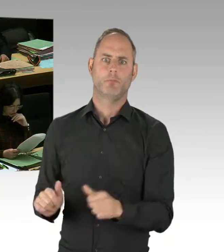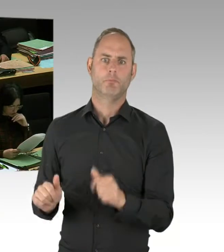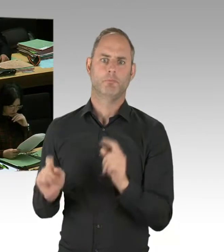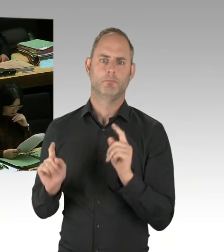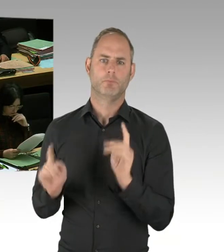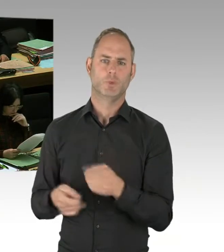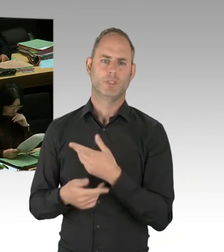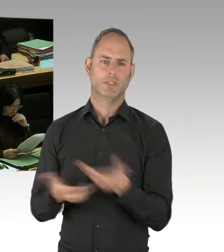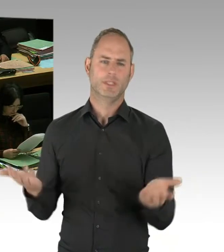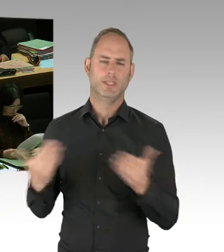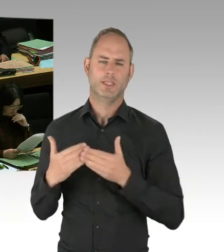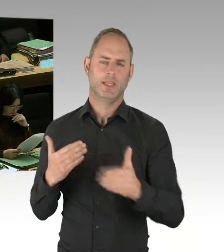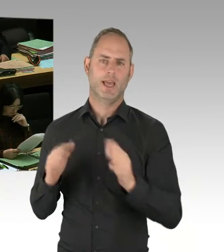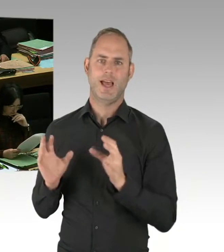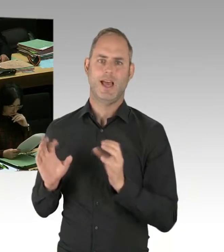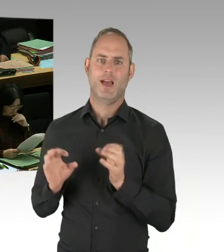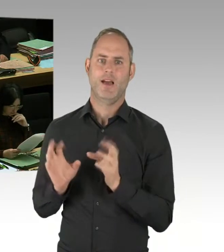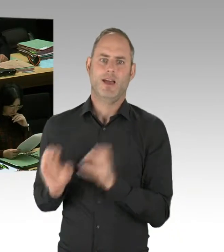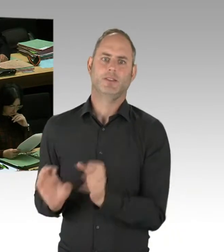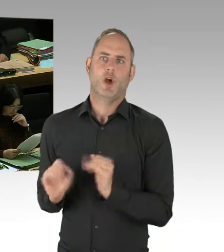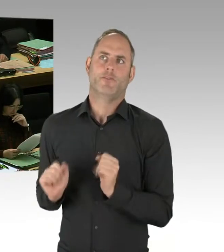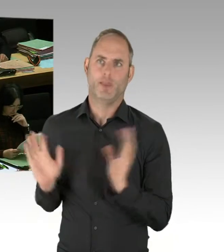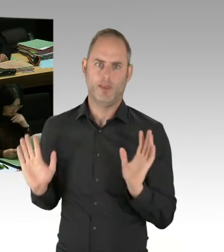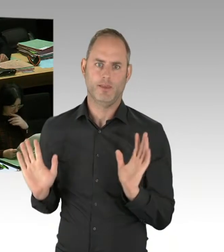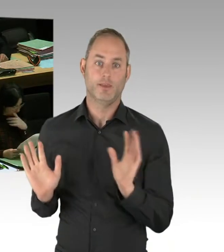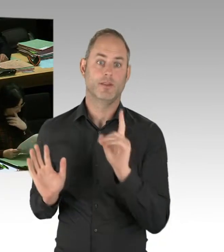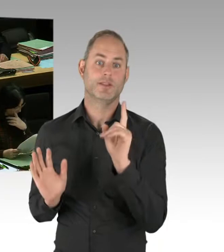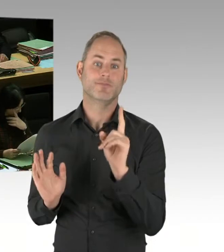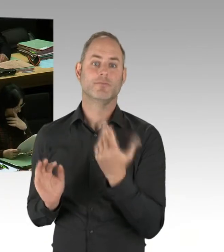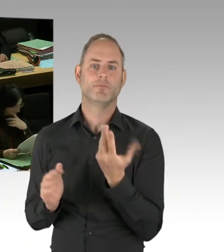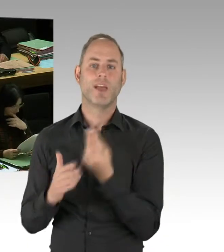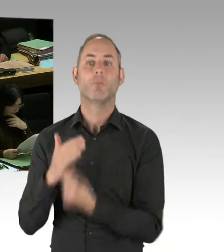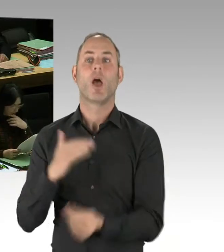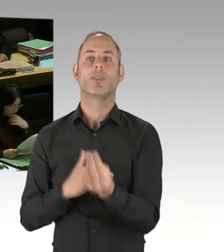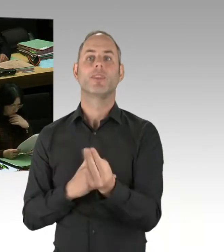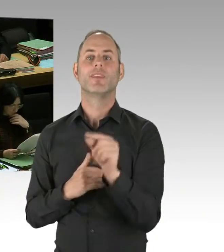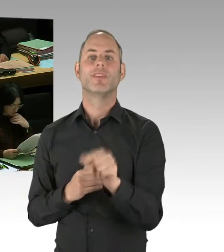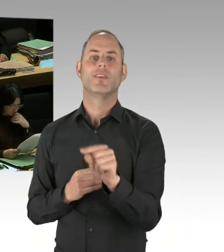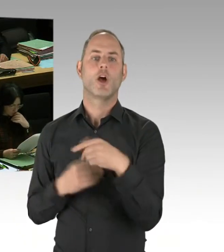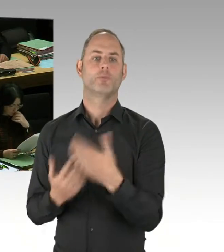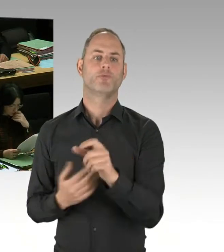dass wir im Ausschuss vorgestellt haben, dazu. Das betrifft auch die Zusammenarbeit